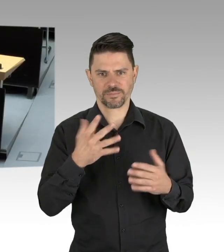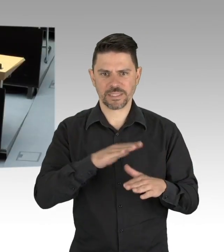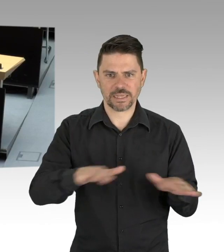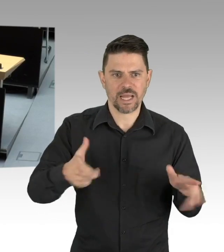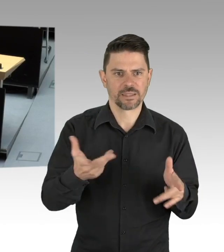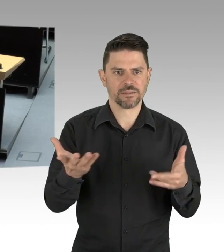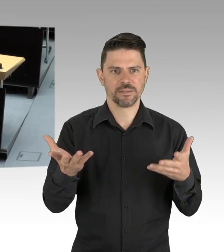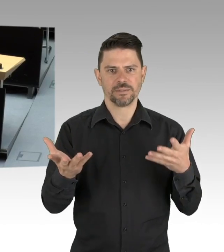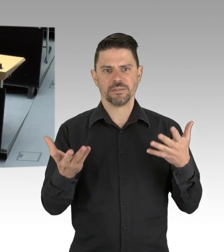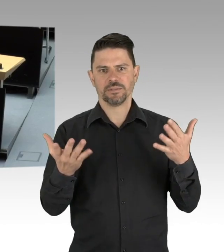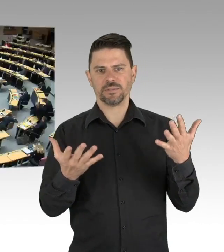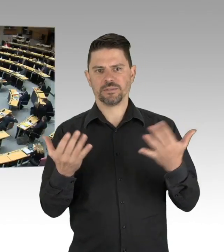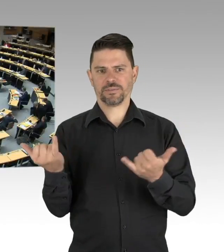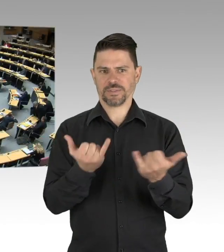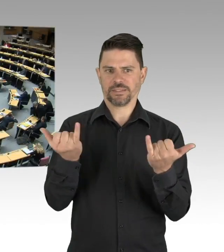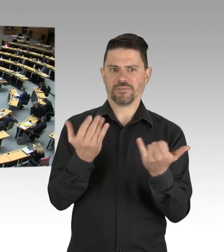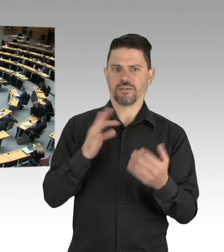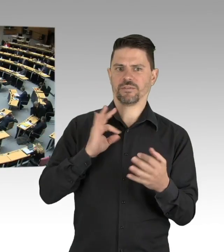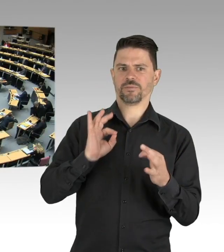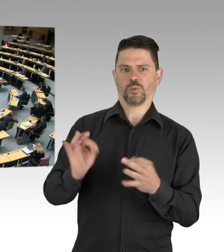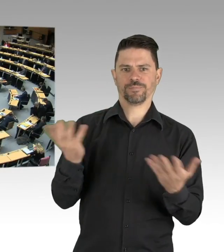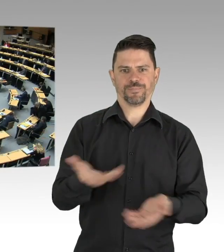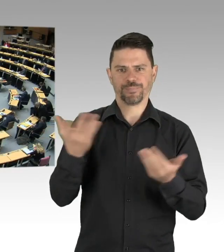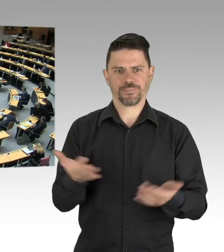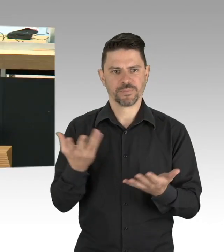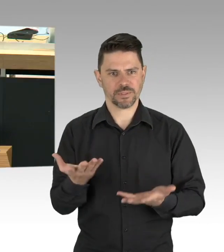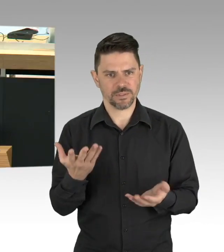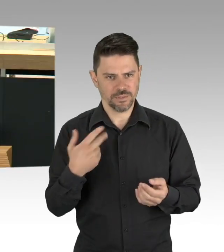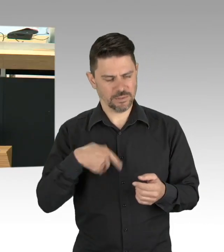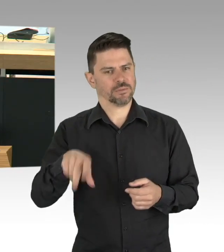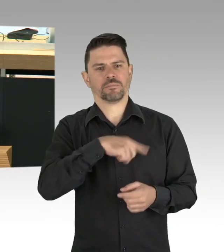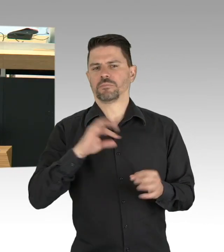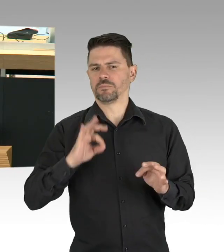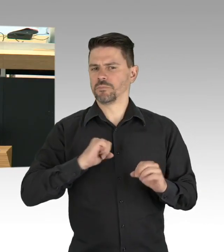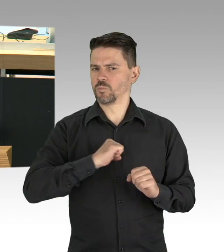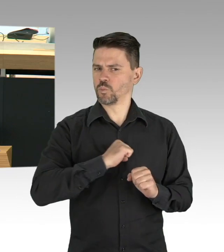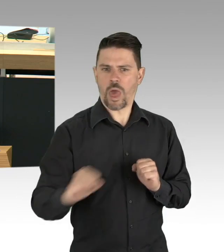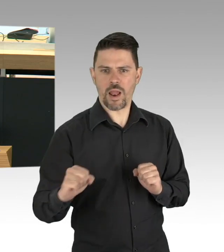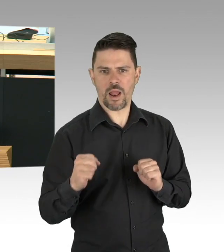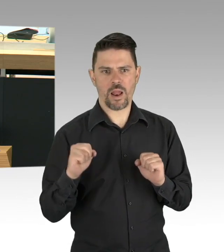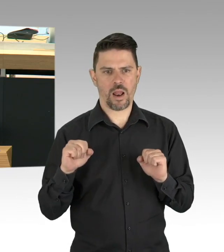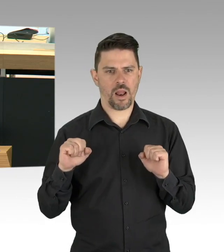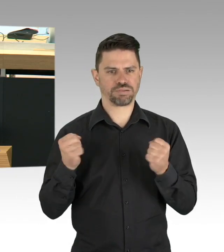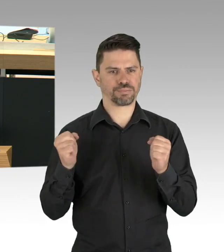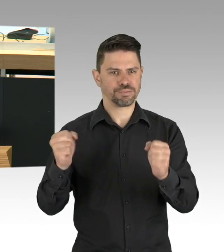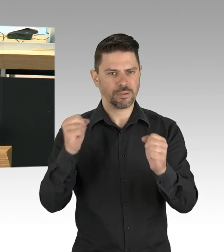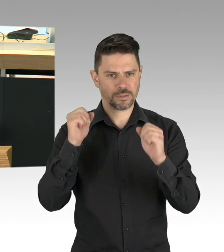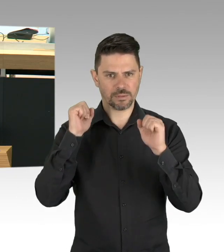(Beifall) Das ist der zweite wesentliche Aspekt, neben den individuellen Verhaltensveränderungen, die wir erreichen müssen,